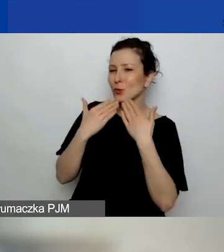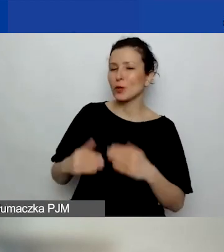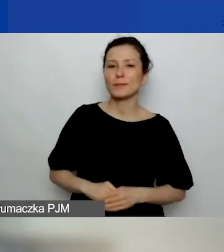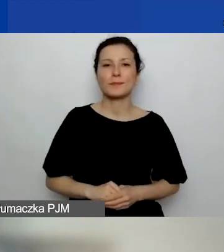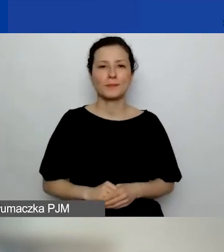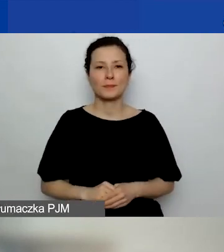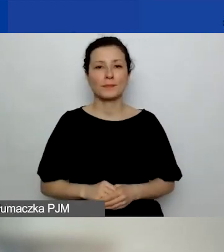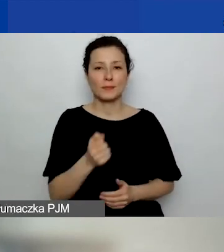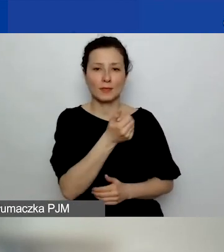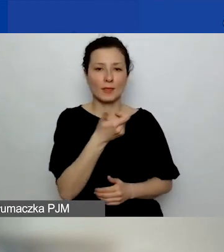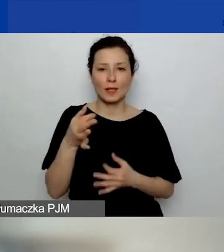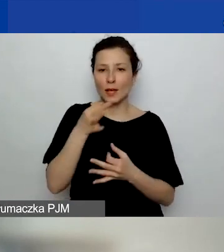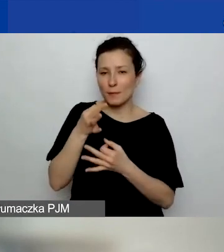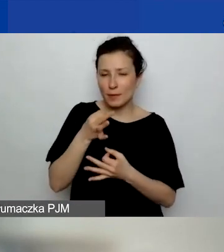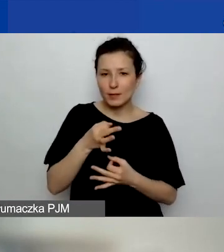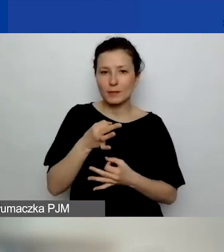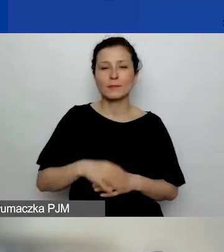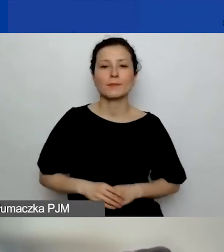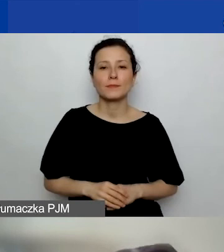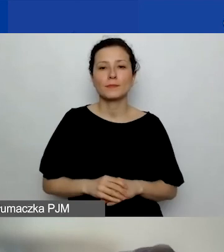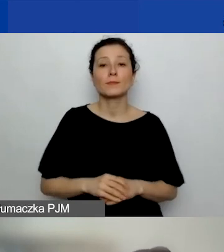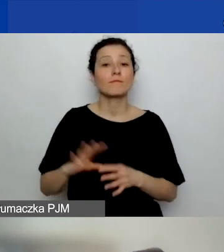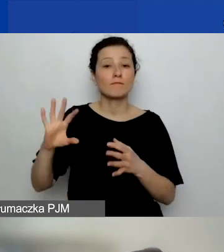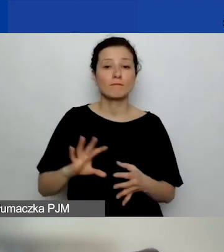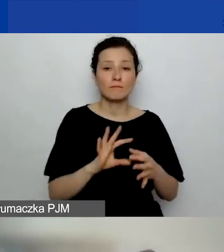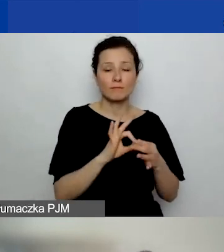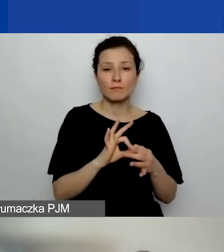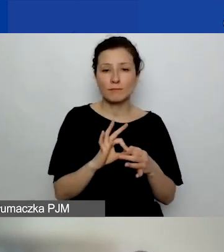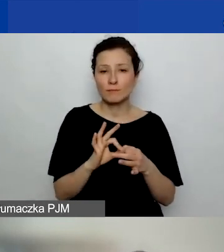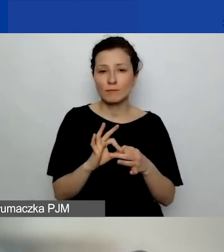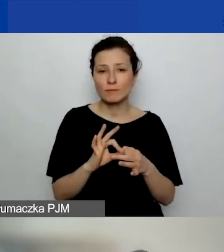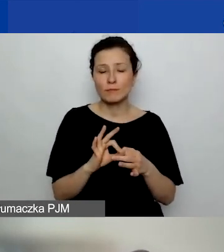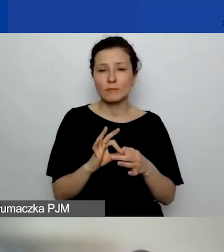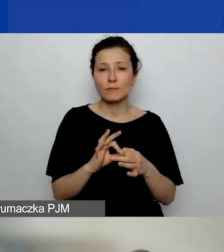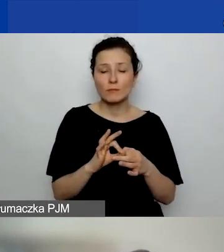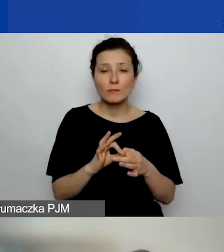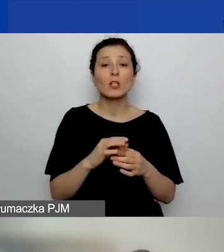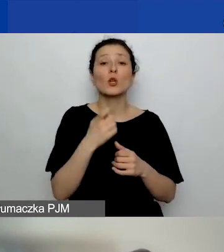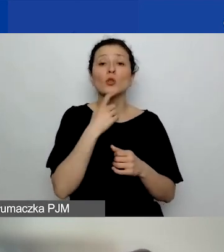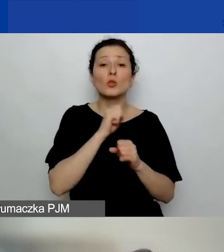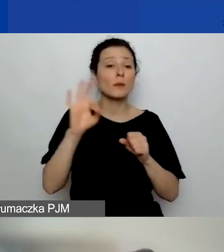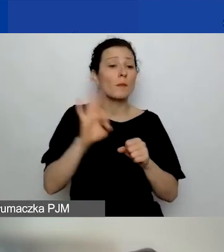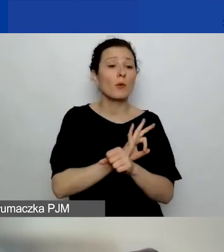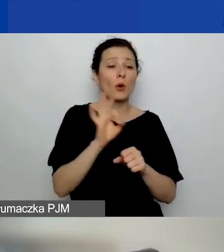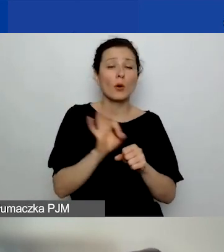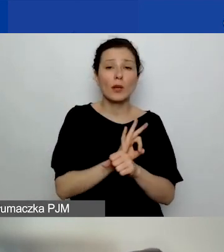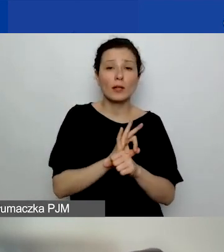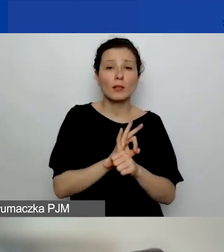Kilka pytań padło, które dotyczą tego, czym jest projekt, o który pytamy: